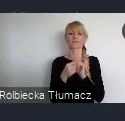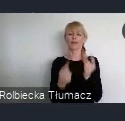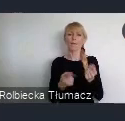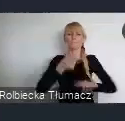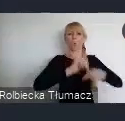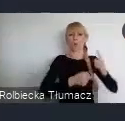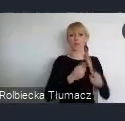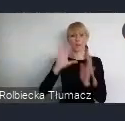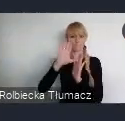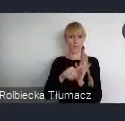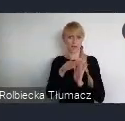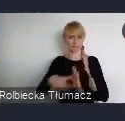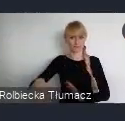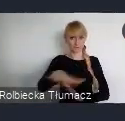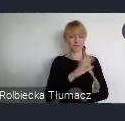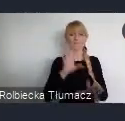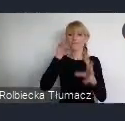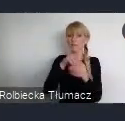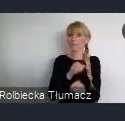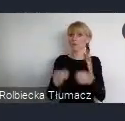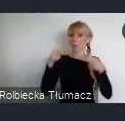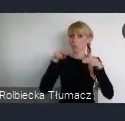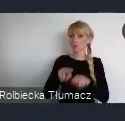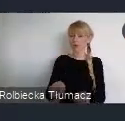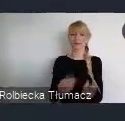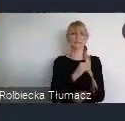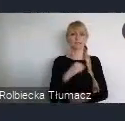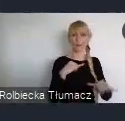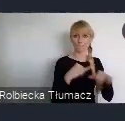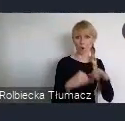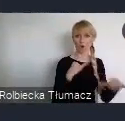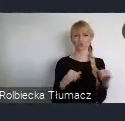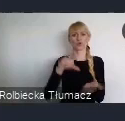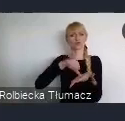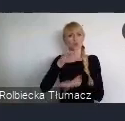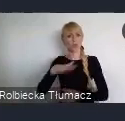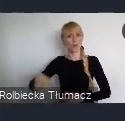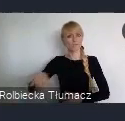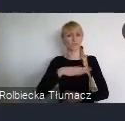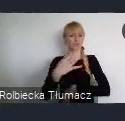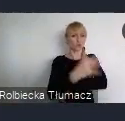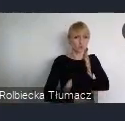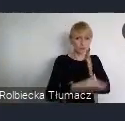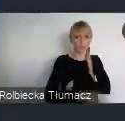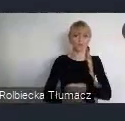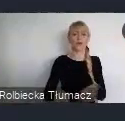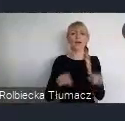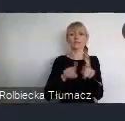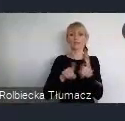W której uczestniczą przedstwiciele, rządów, samorządów, środowisk akademickich i organiacji pozarządowych.